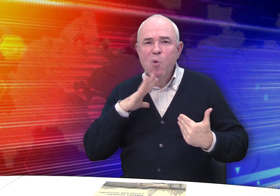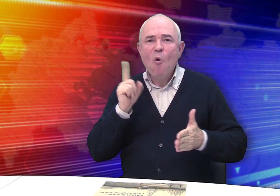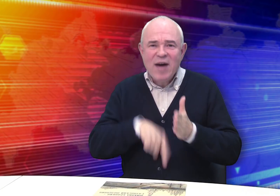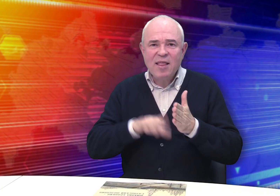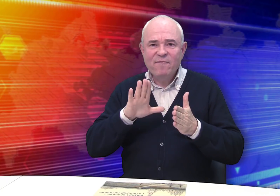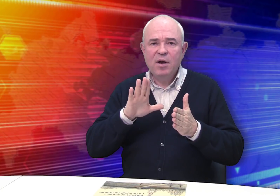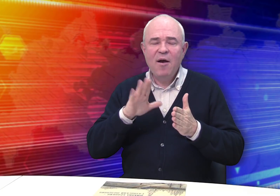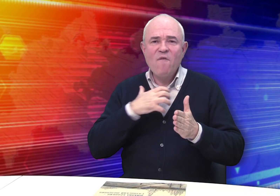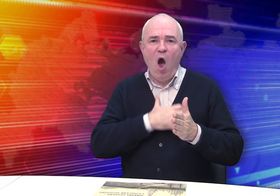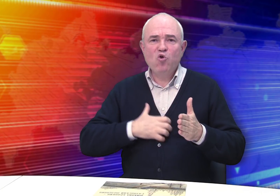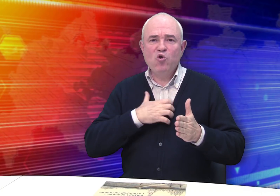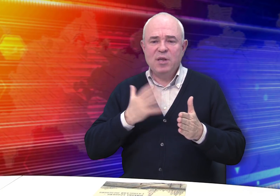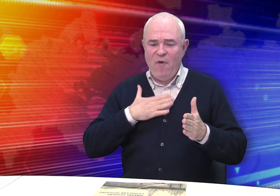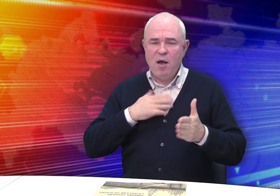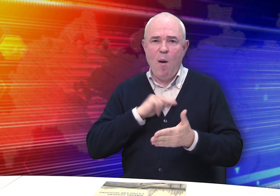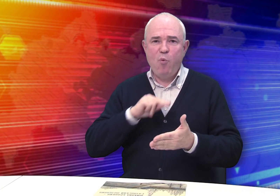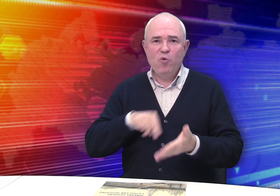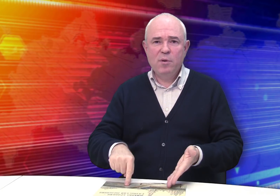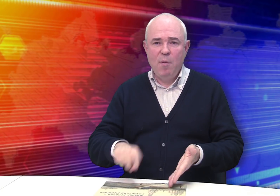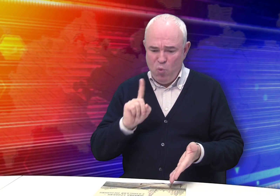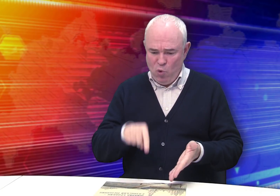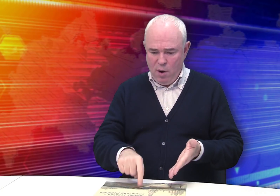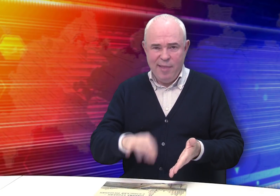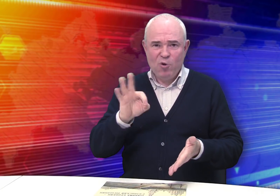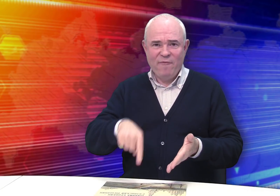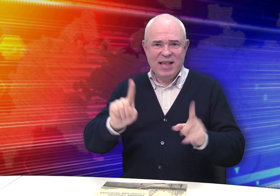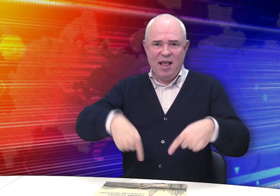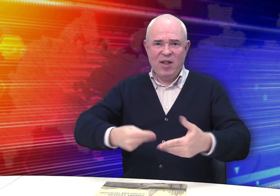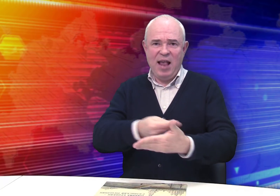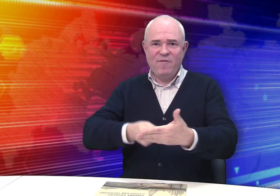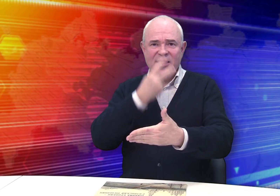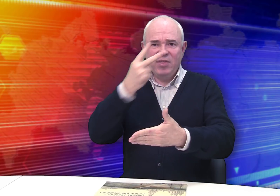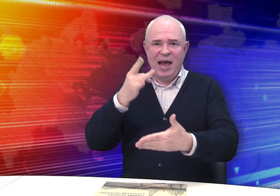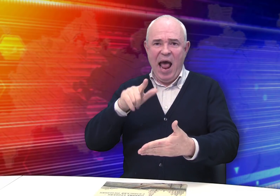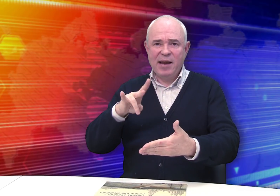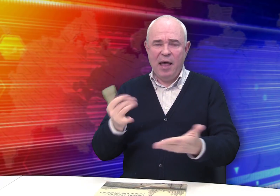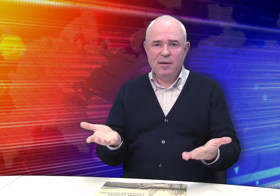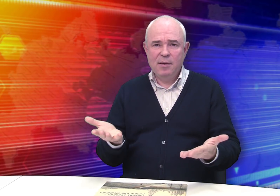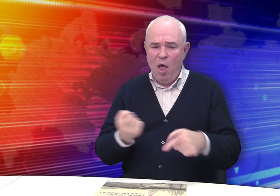и не сомневался в важности своего труда. Никто же не заставлял его рисовать виды Рязани.